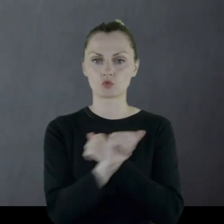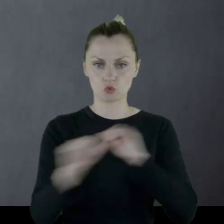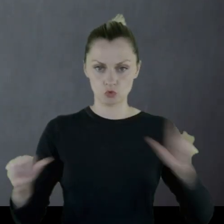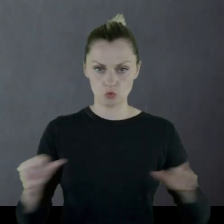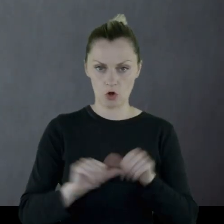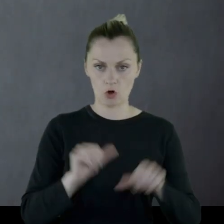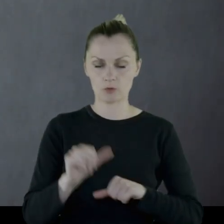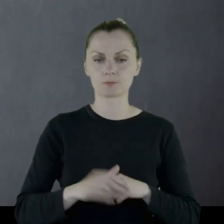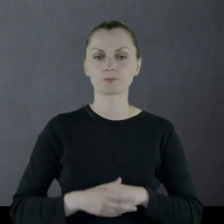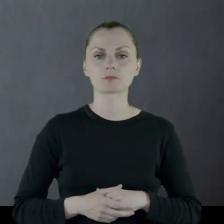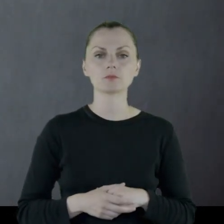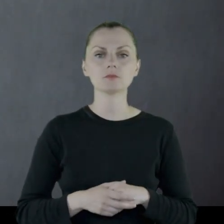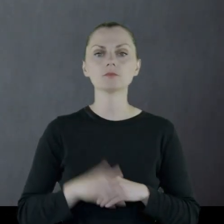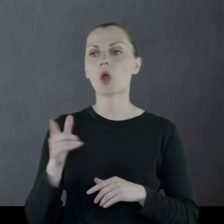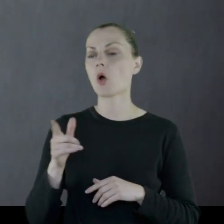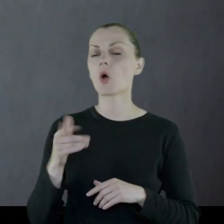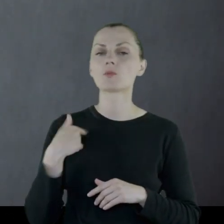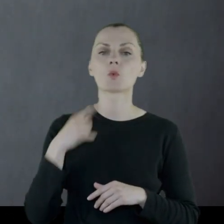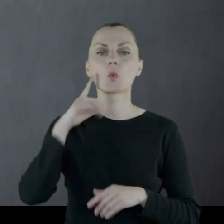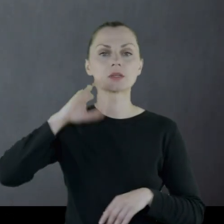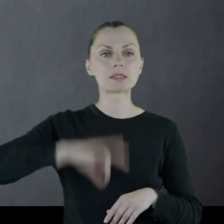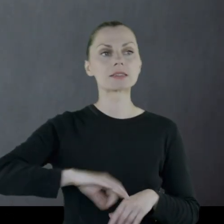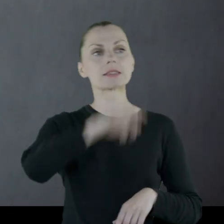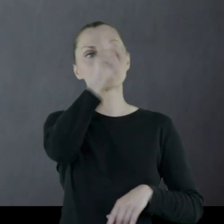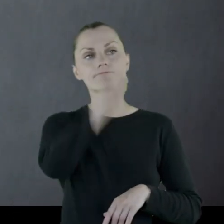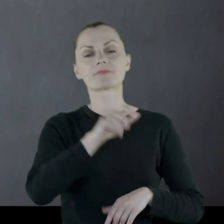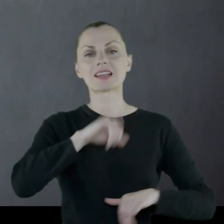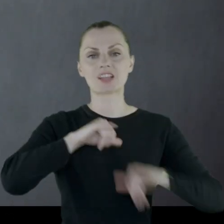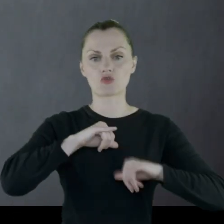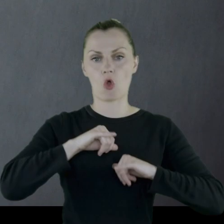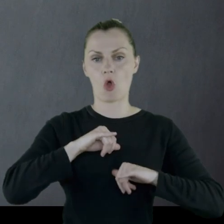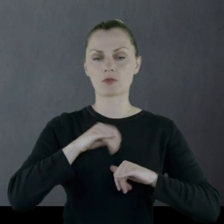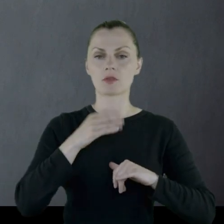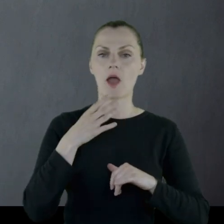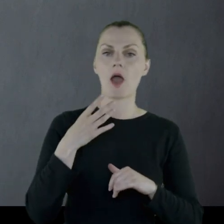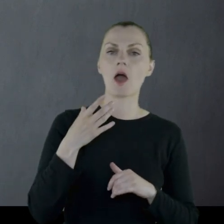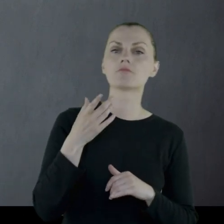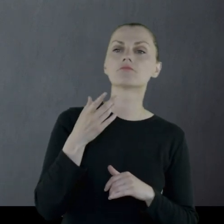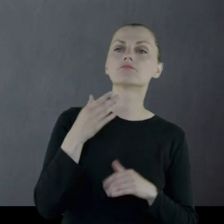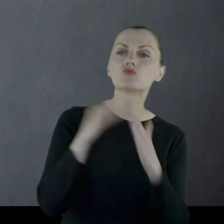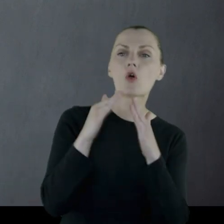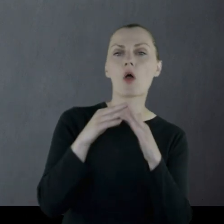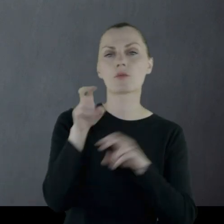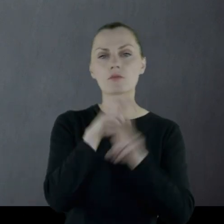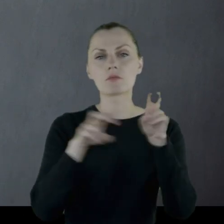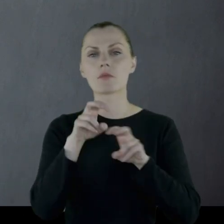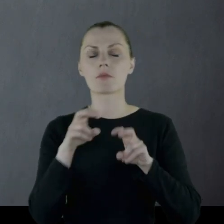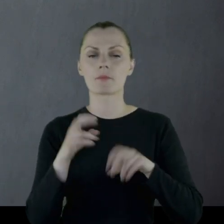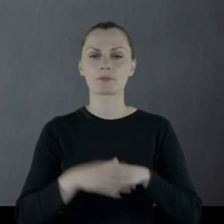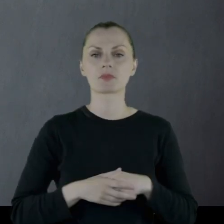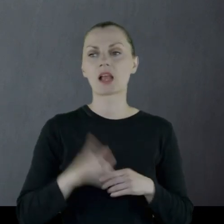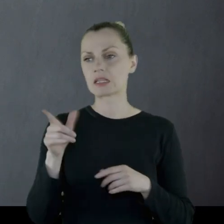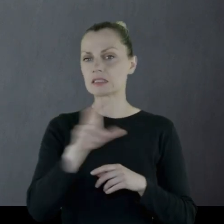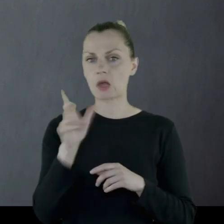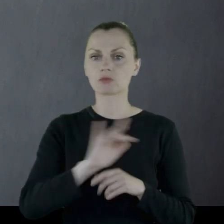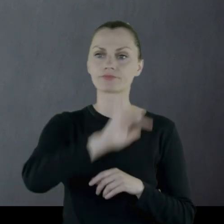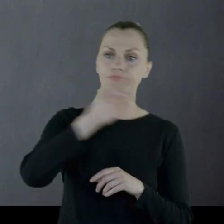Był synem zarządcy majątków, więc cały czas przemieszczał się